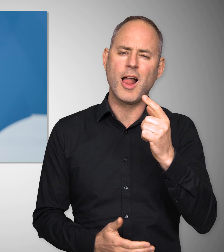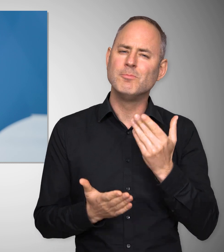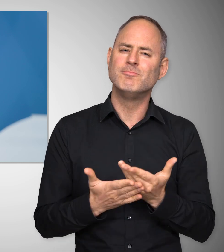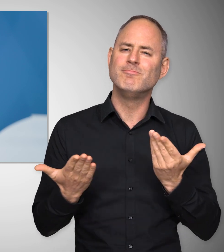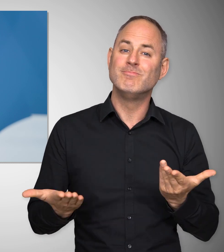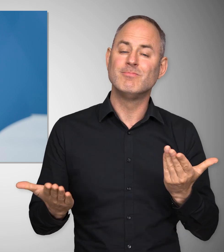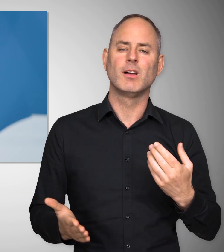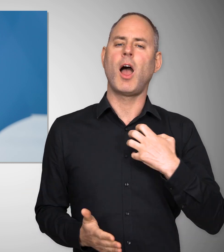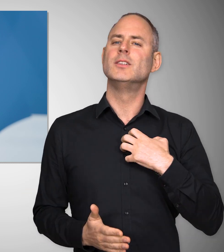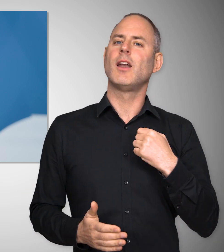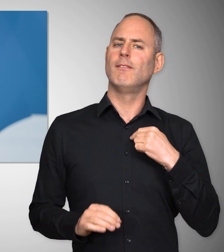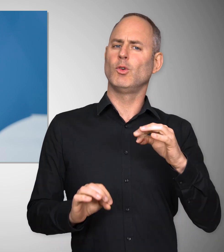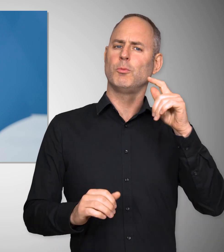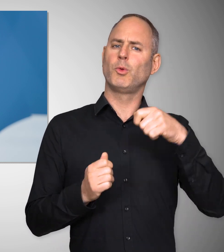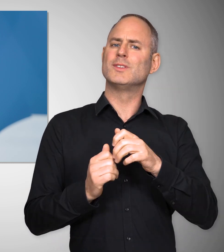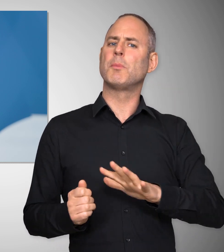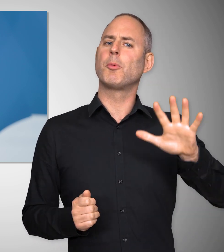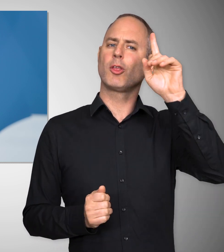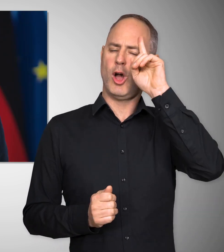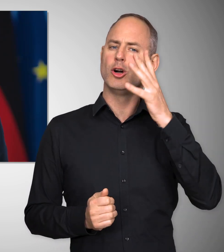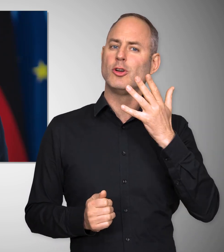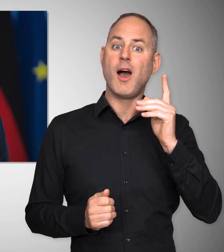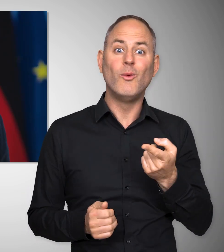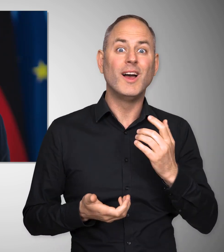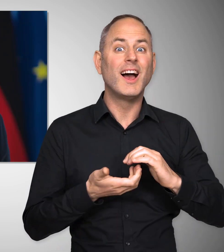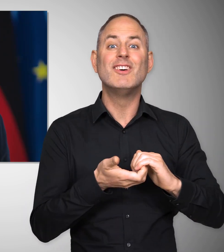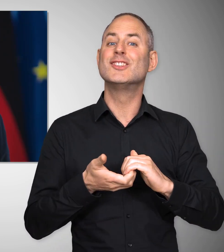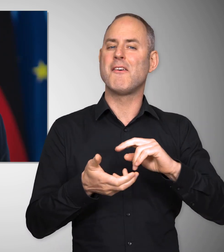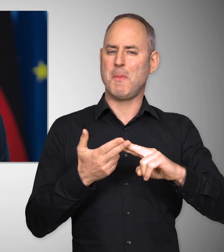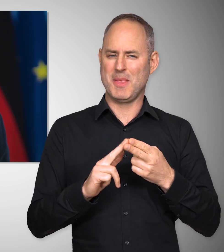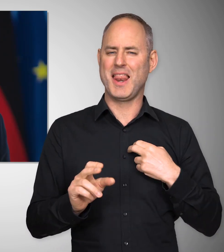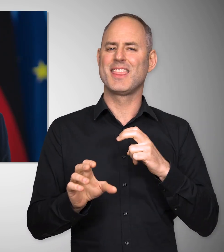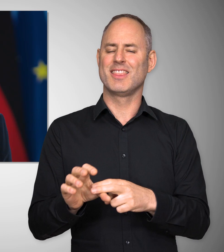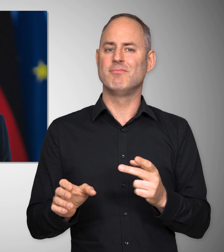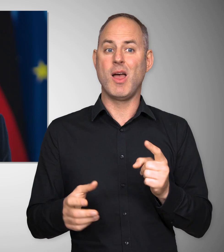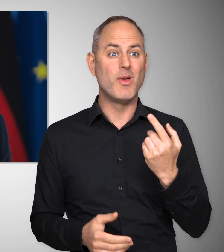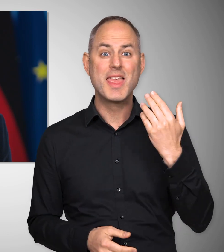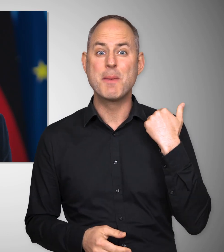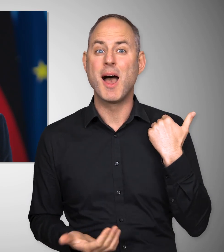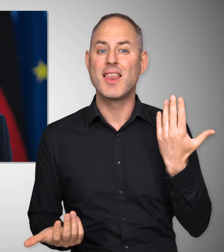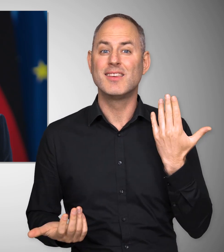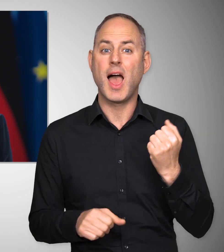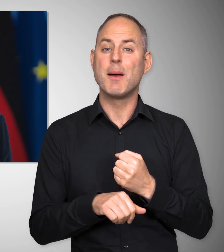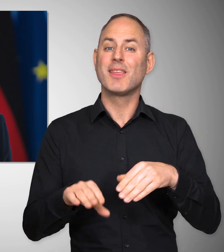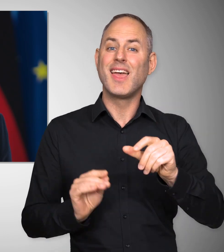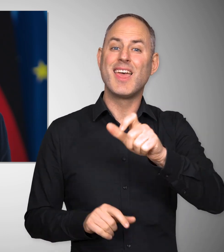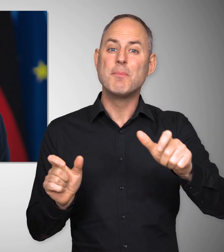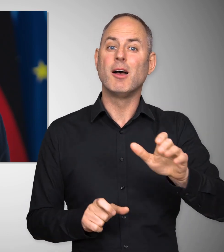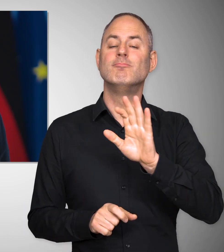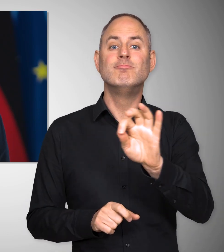dass ich als Kanzler der Bundesrepublik Deutschland, als Gewerkschaftsmitglied und als ehemaliger Arbeitnehmerinnen- und Arbeitnehmeranwalt,